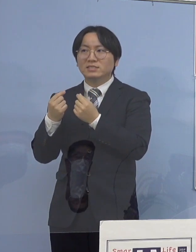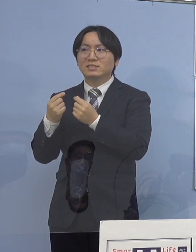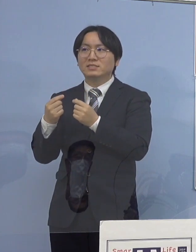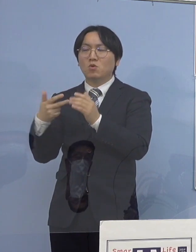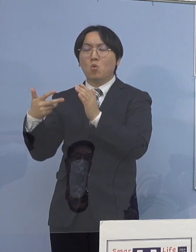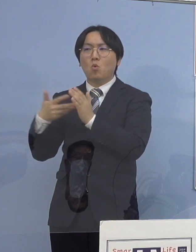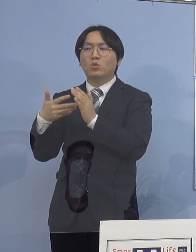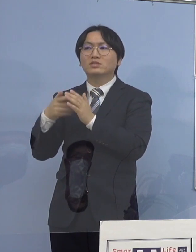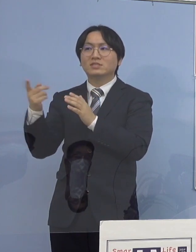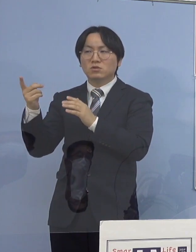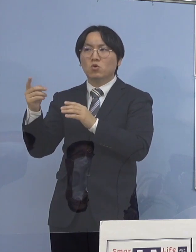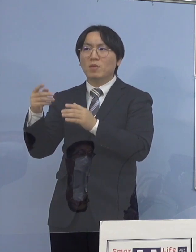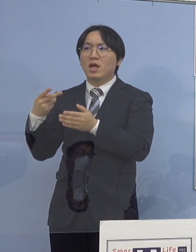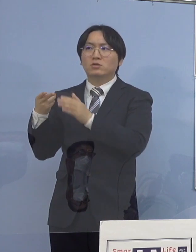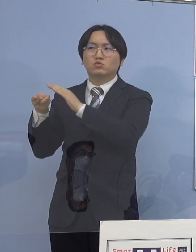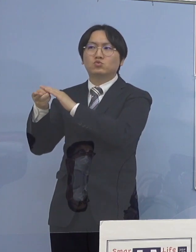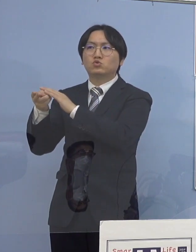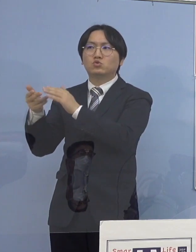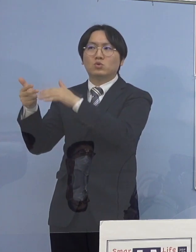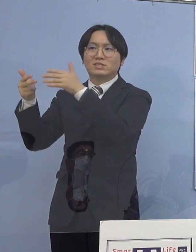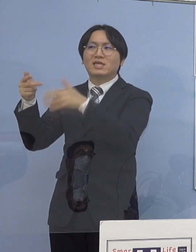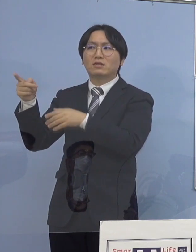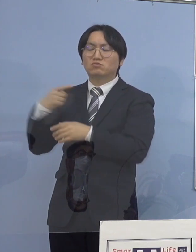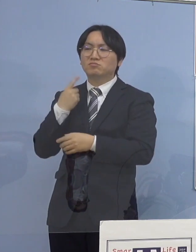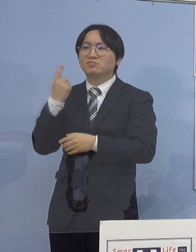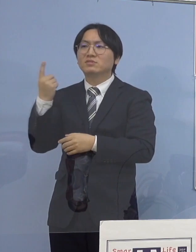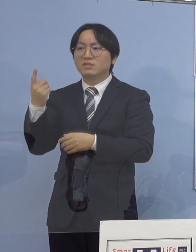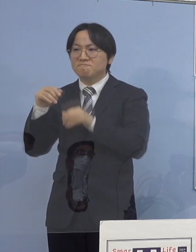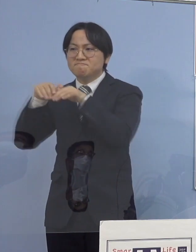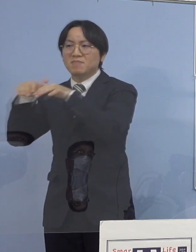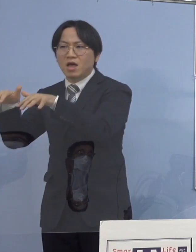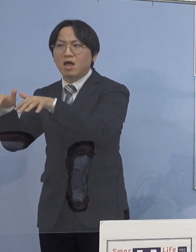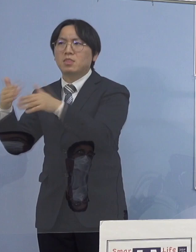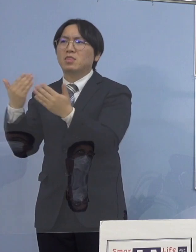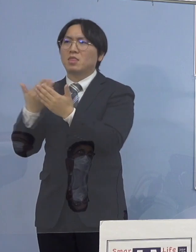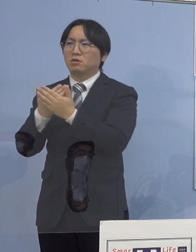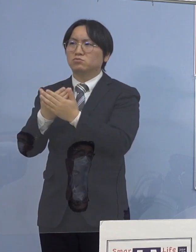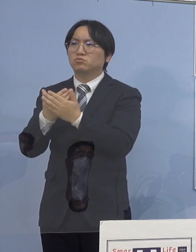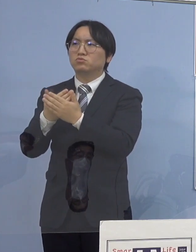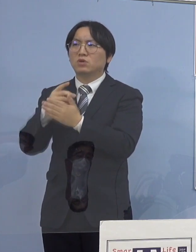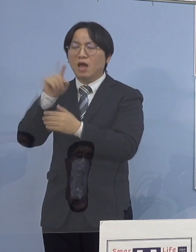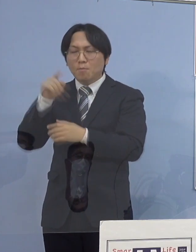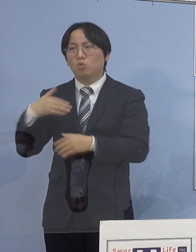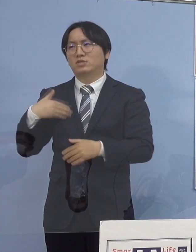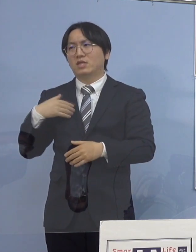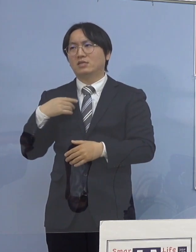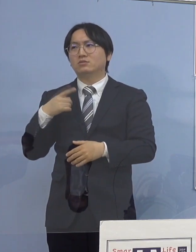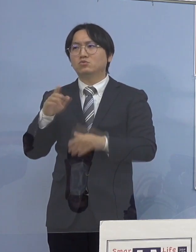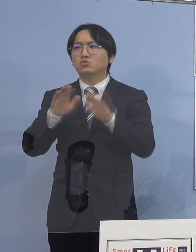そのメカニズムは怖い 何としてもこれを止めなければならない ということになります